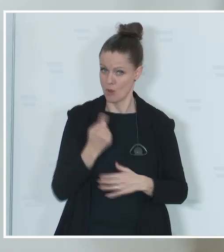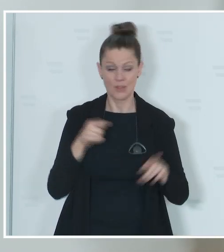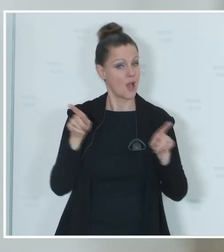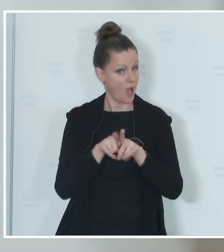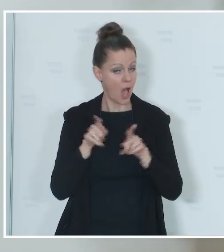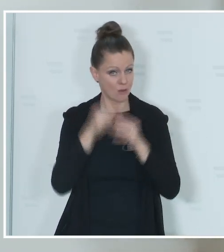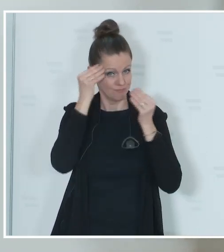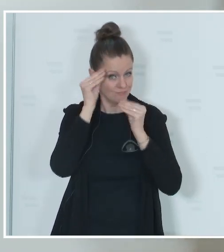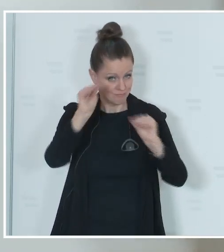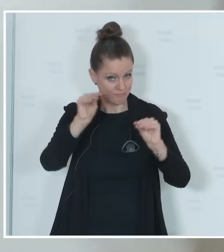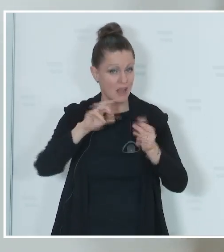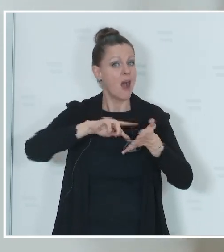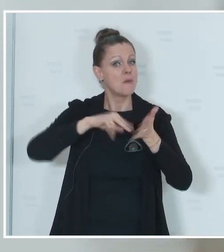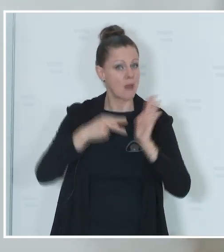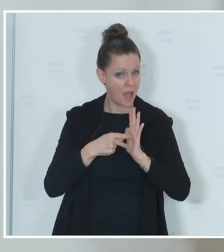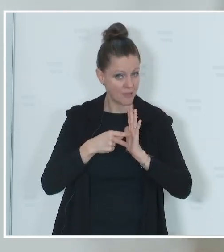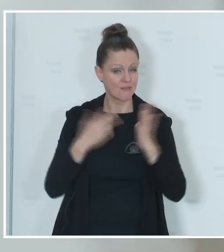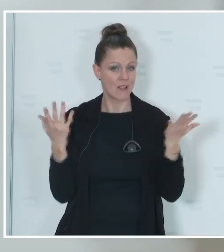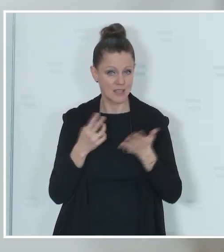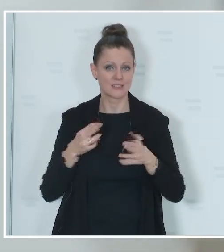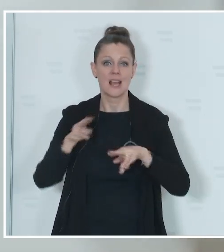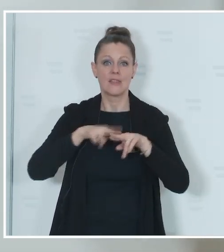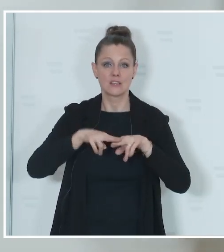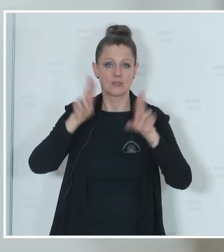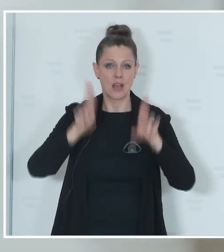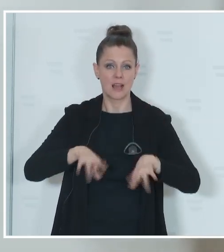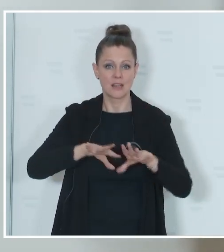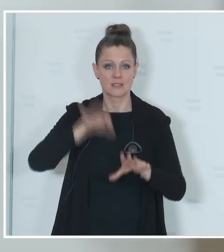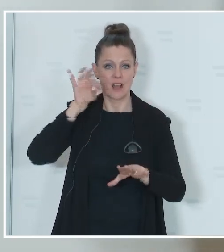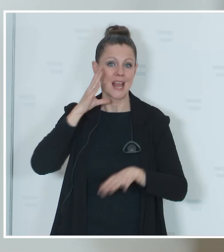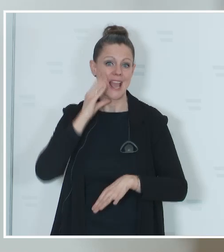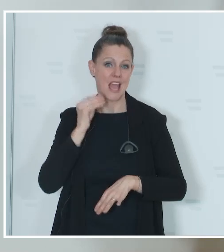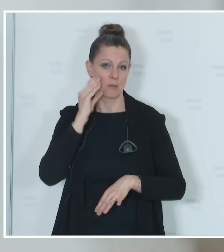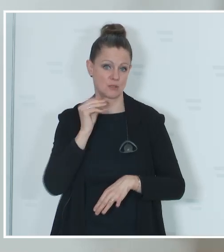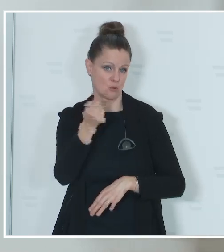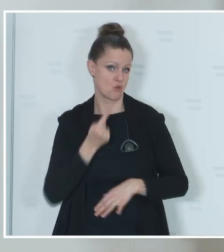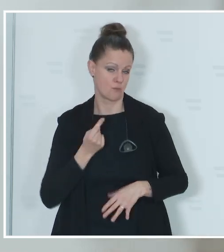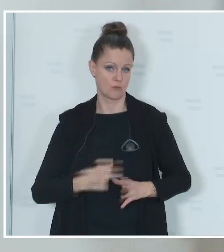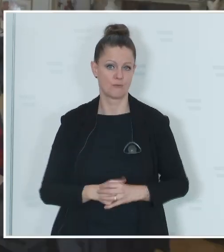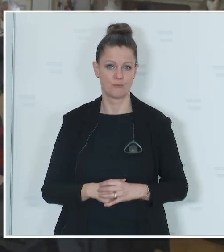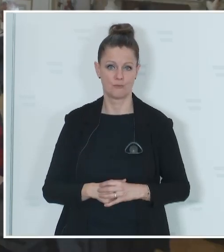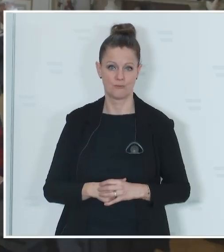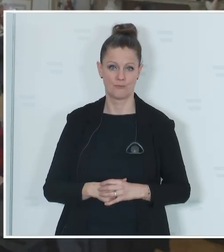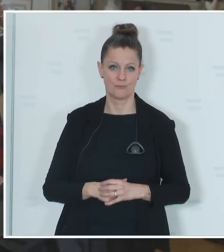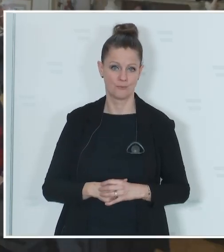dass geplant ist, die Nationalratswahl im Herbst dieses Jahres durchzuführen. Wenn es